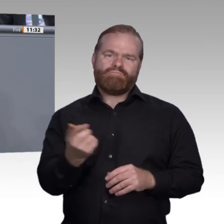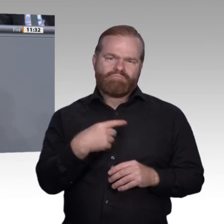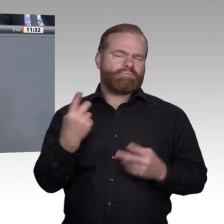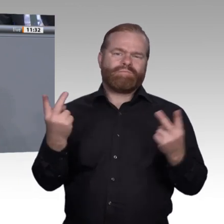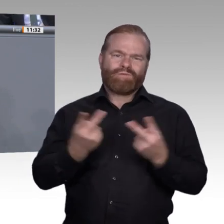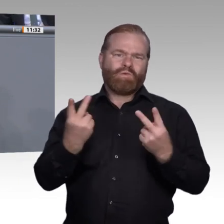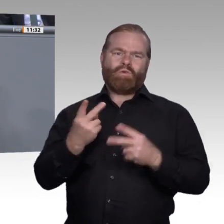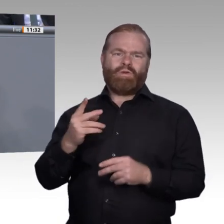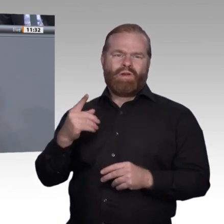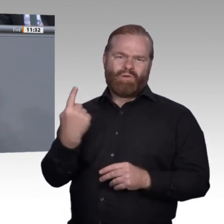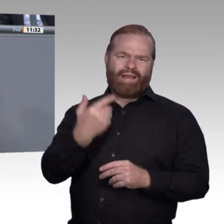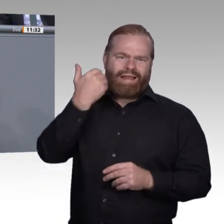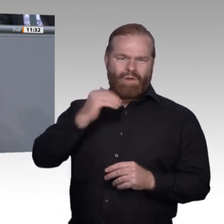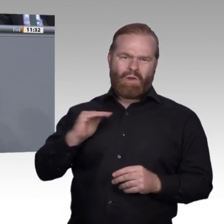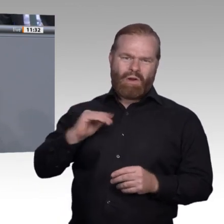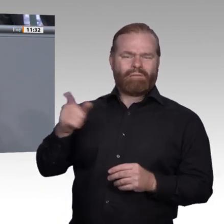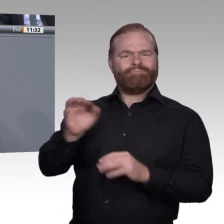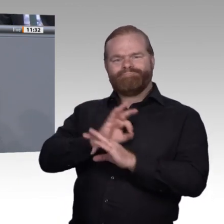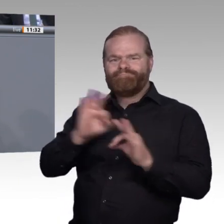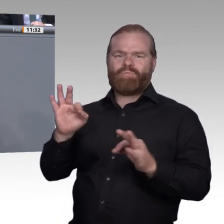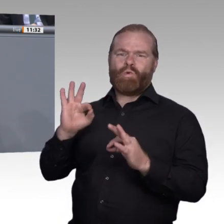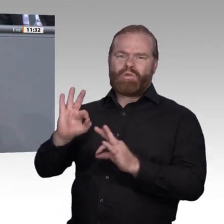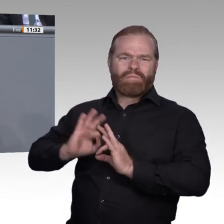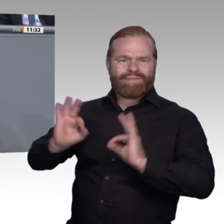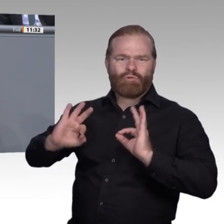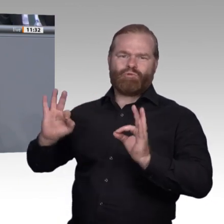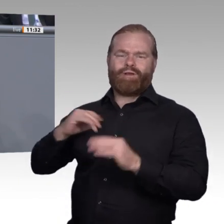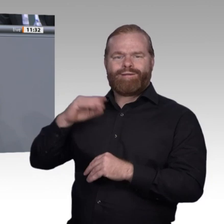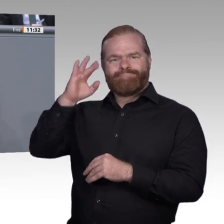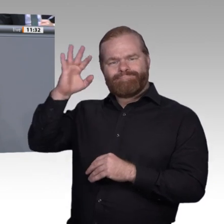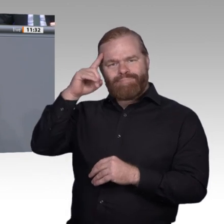Diskussion an, die wir in der vergangenen Sitzungswoche zum